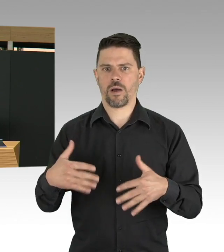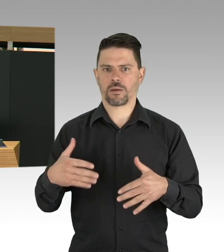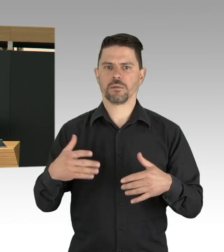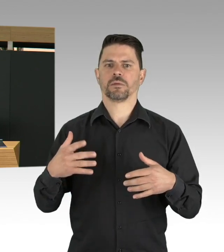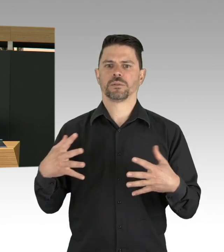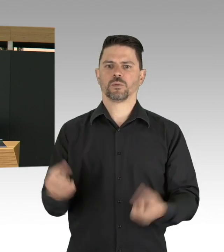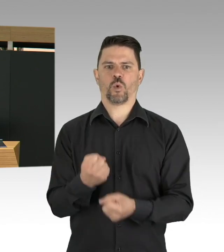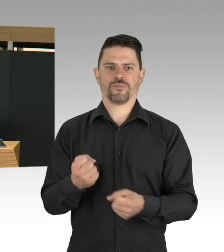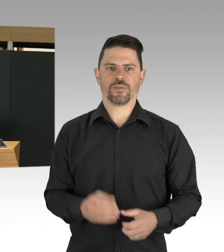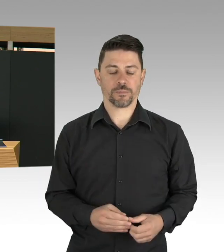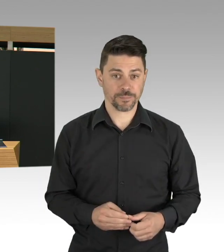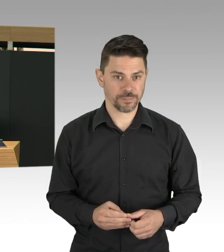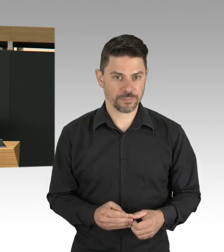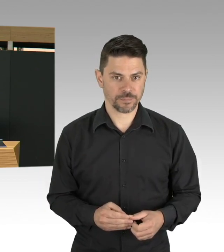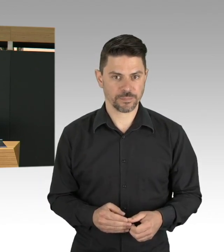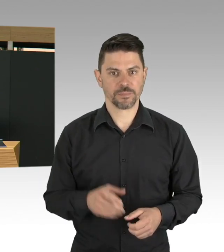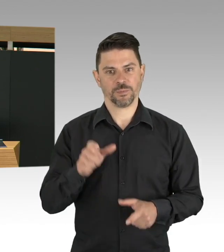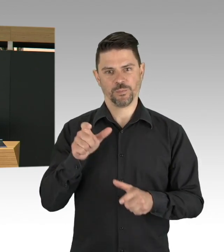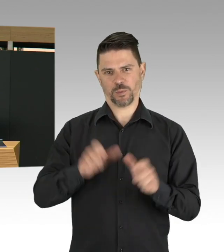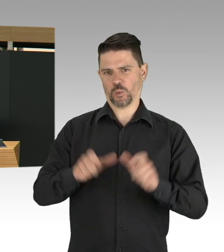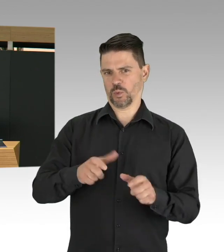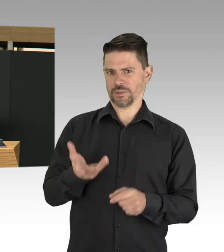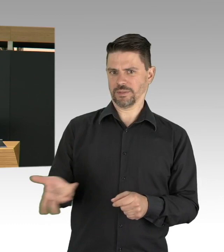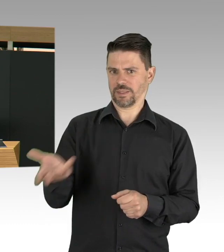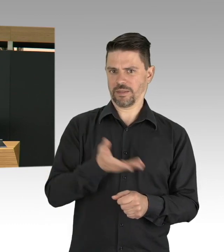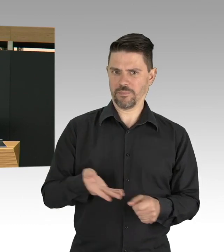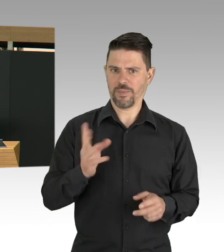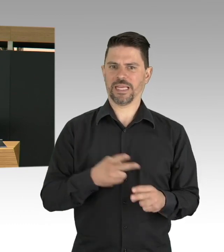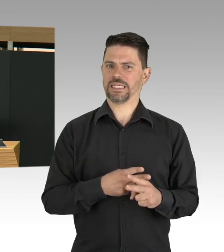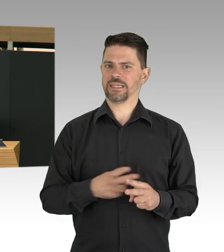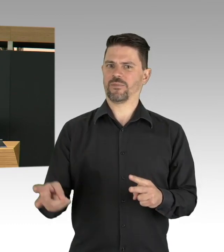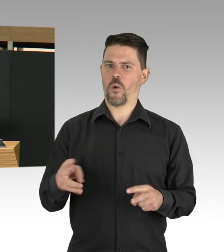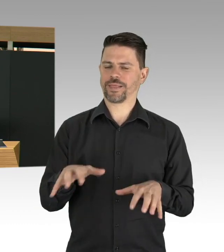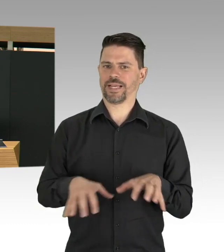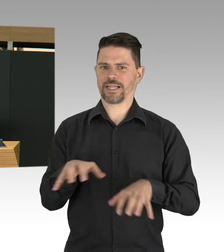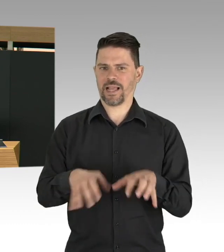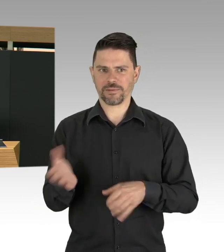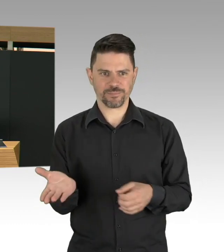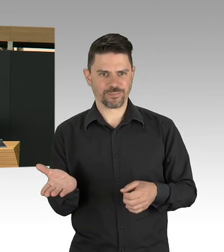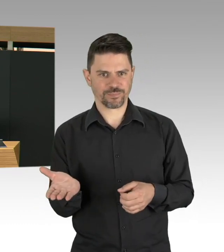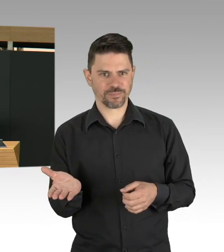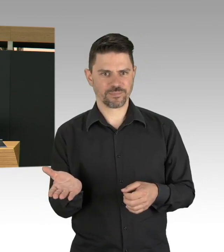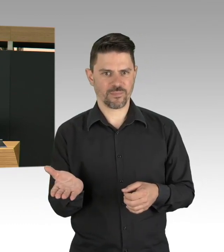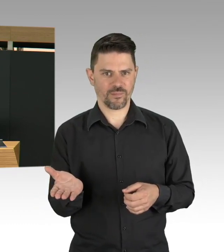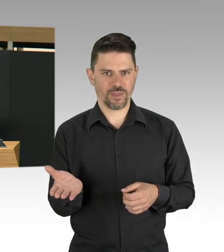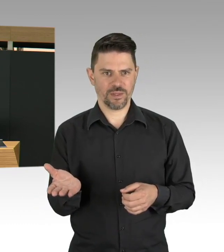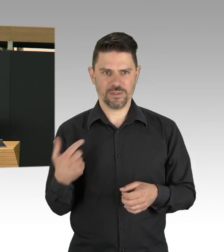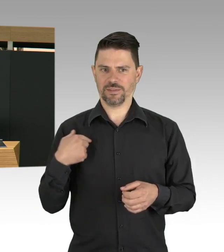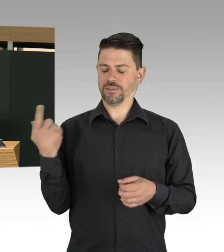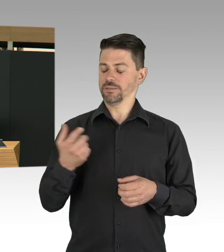wir helfen uns untereinander viel mehr als vor der Pandemie und ja, auch das Tragen einer Alltagsmaske, meine Damen und Herren